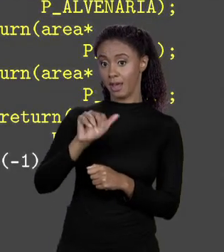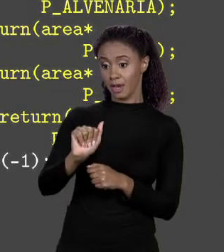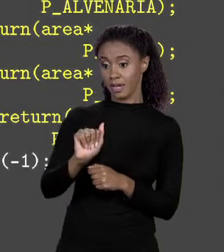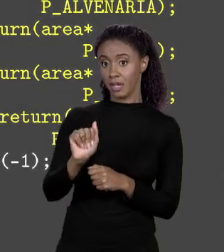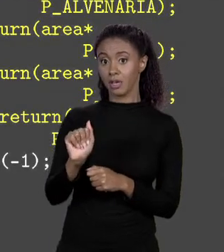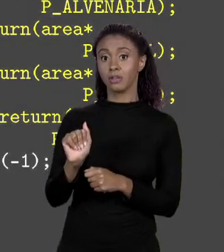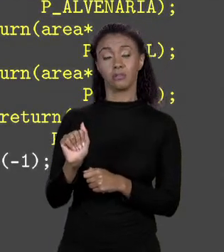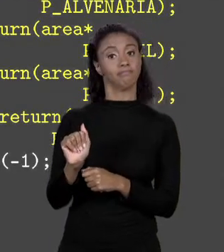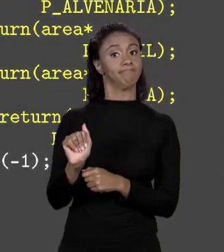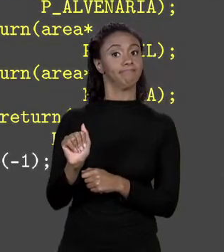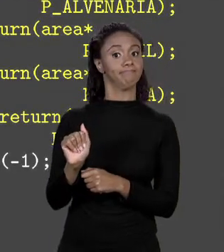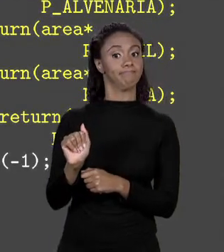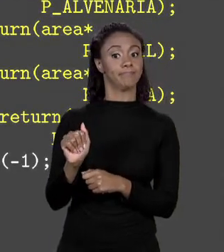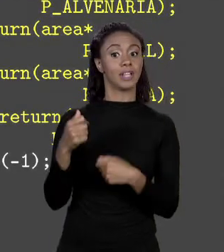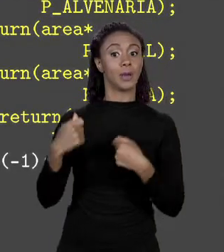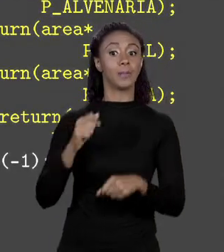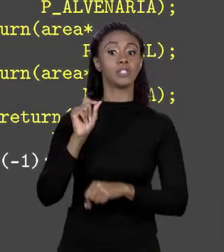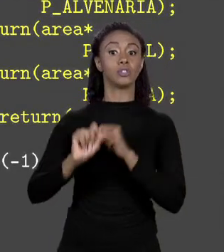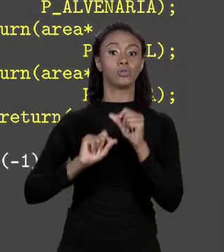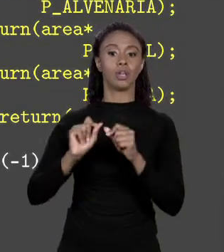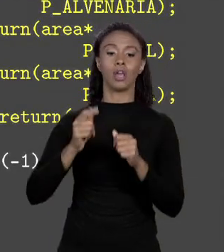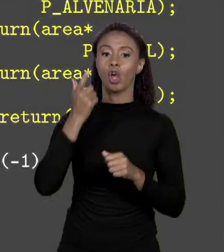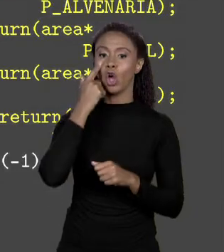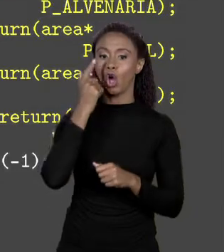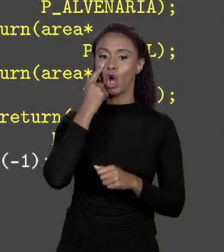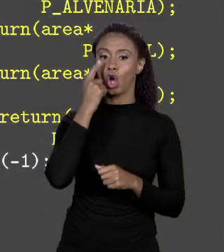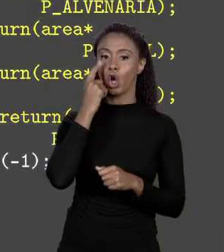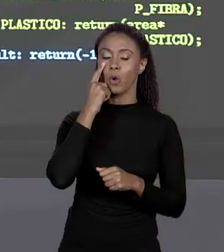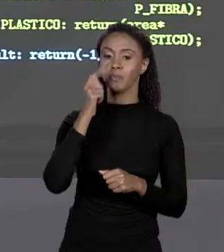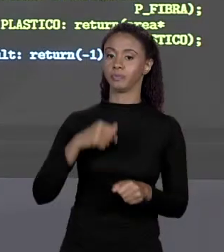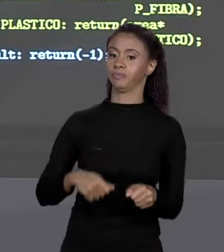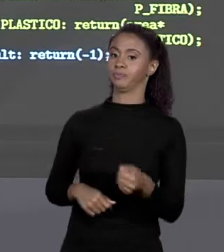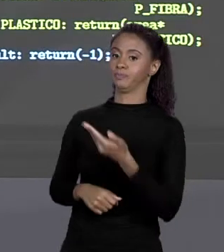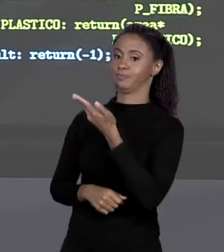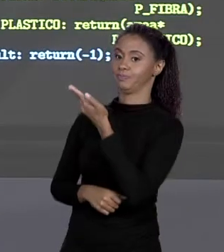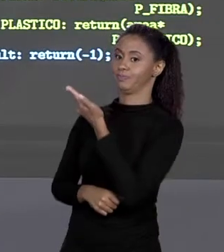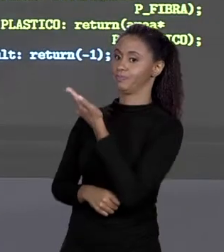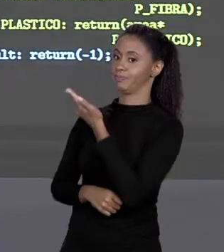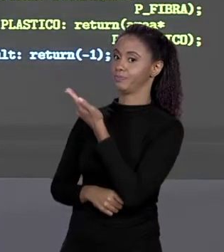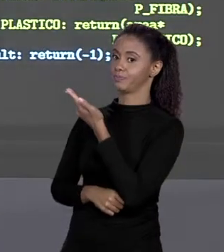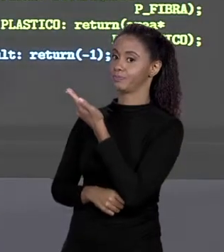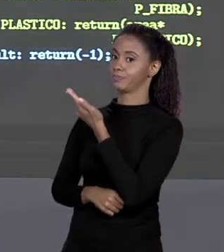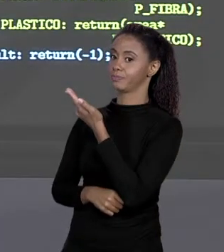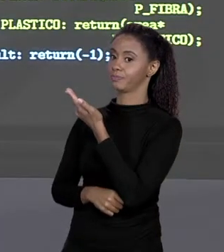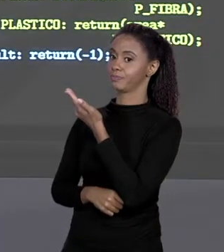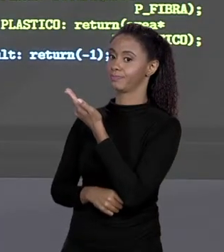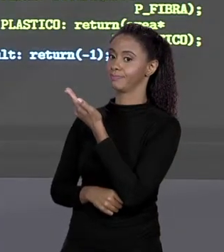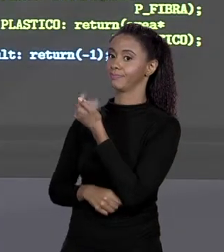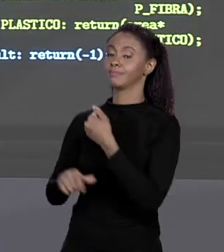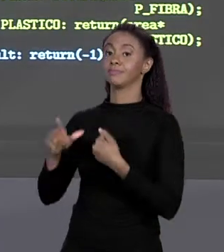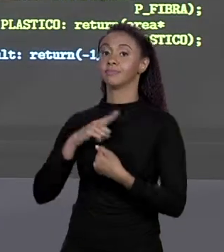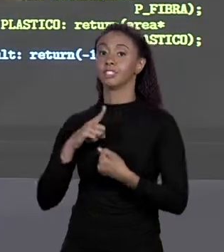MAPEIA. VEJA O MATERIAL SE FOR ALVENARIA RETORNA O QUE? A ÁREA DA PISCINA MULTIPLICADA